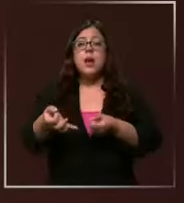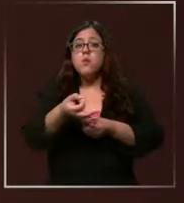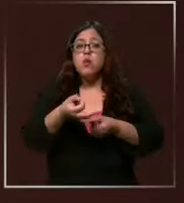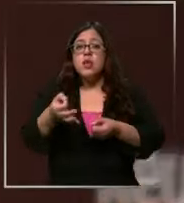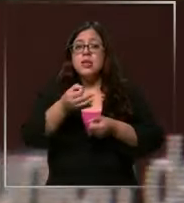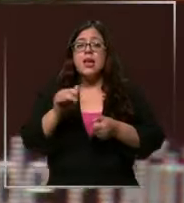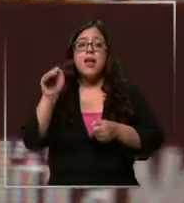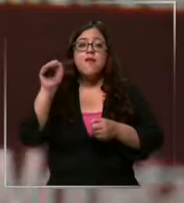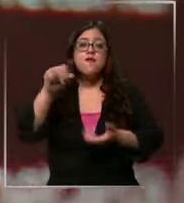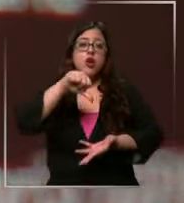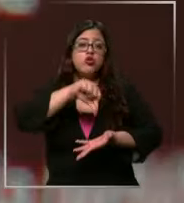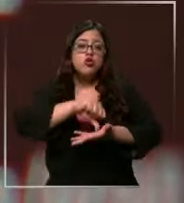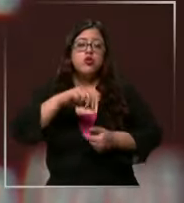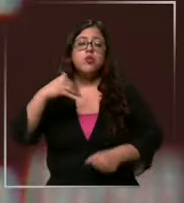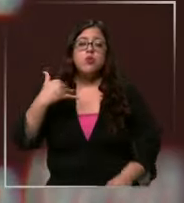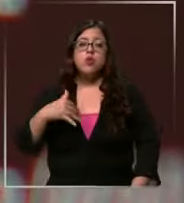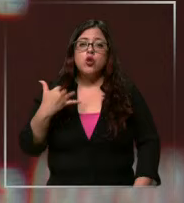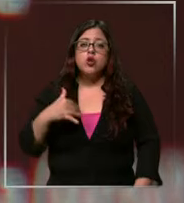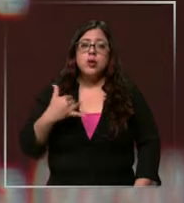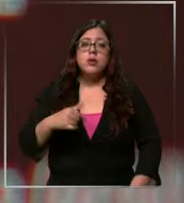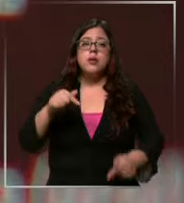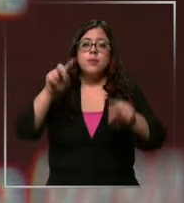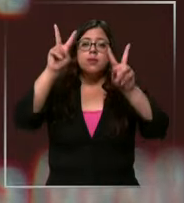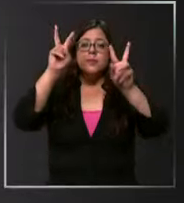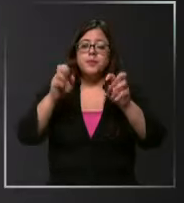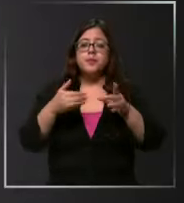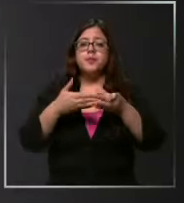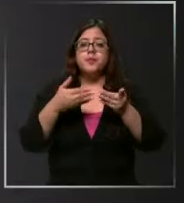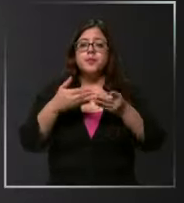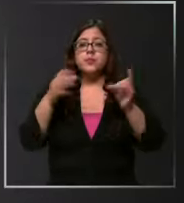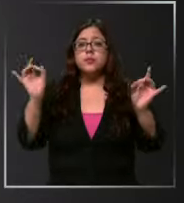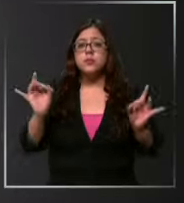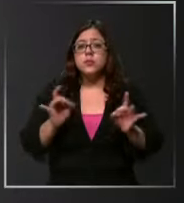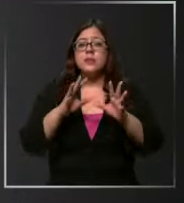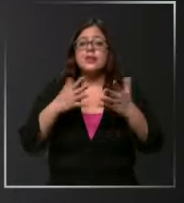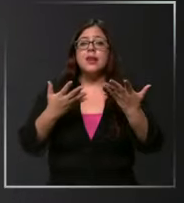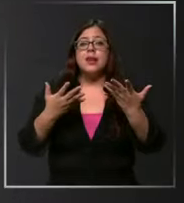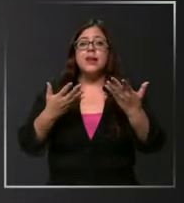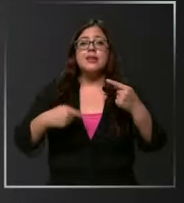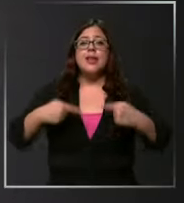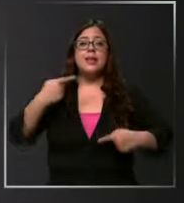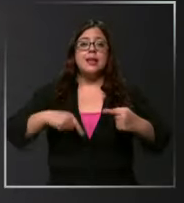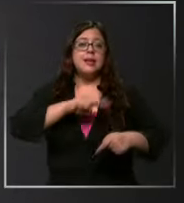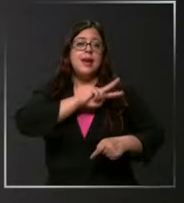Central será clave para la fluctuación del dólar si la tasa de interés se recorta el dólar sube